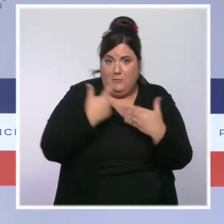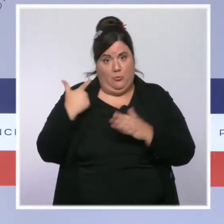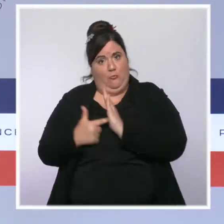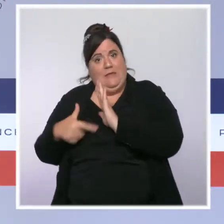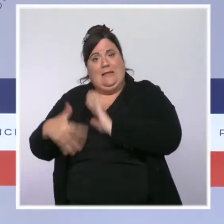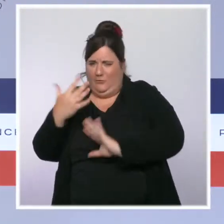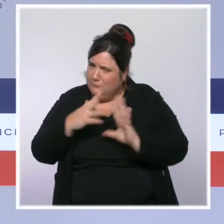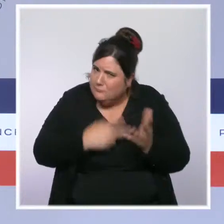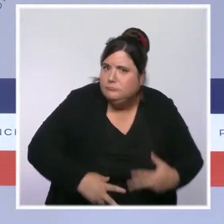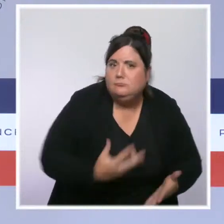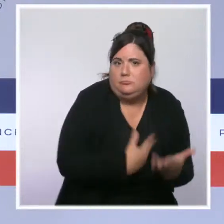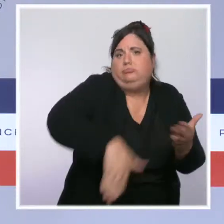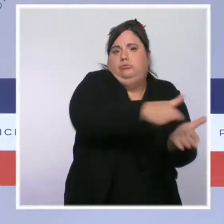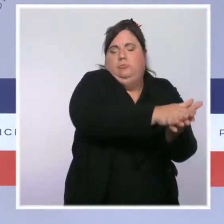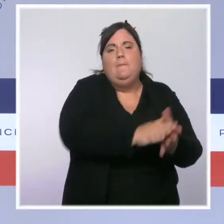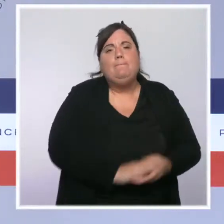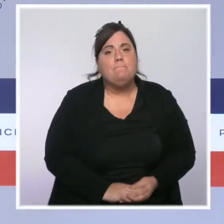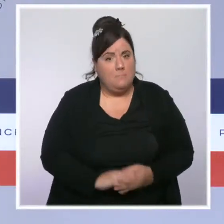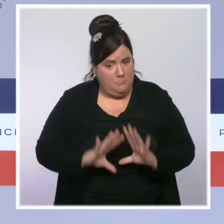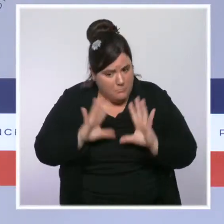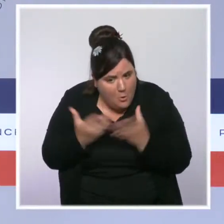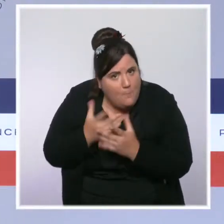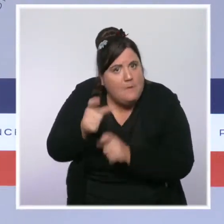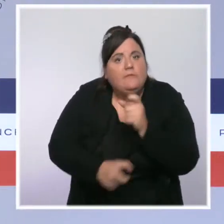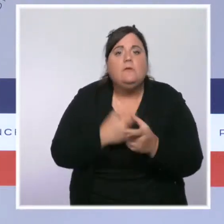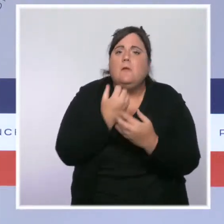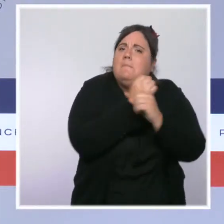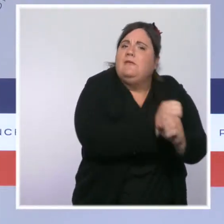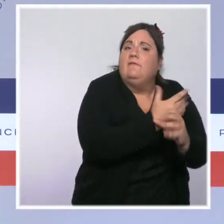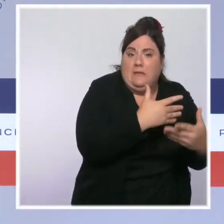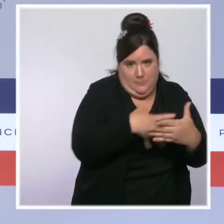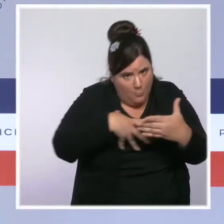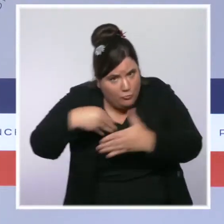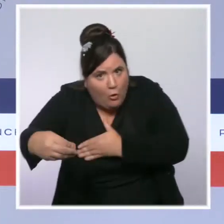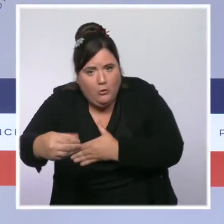Nous avons mis en place une tolérance face à la moindre entaille à notre pacte républicain.